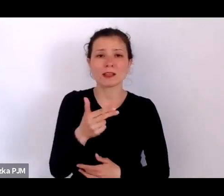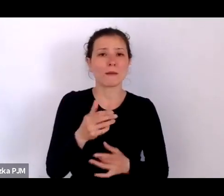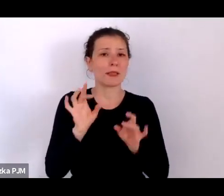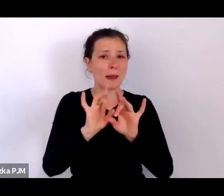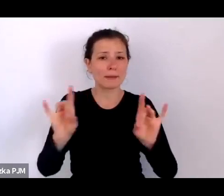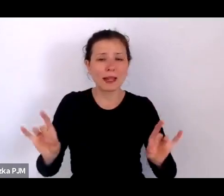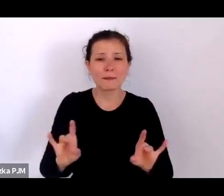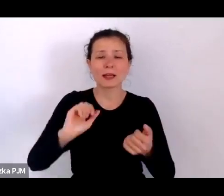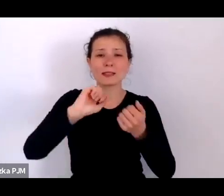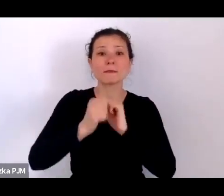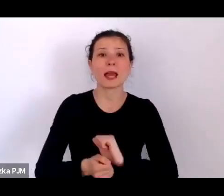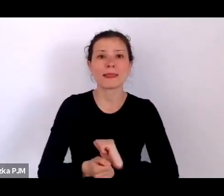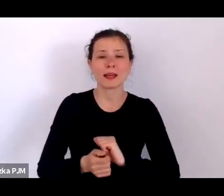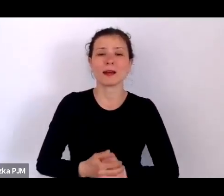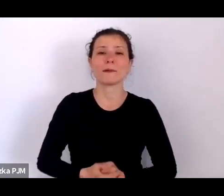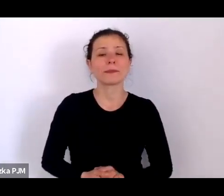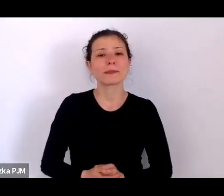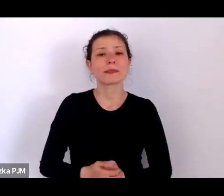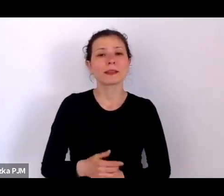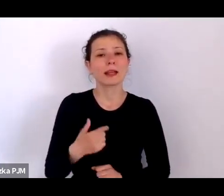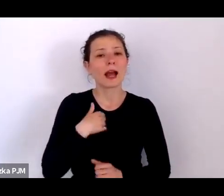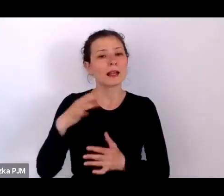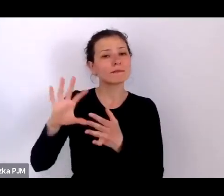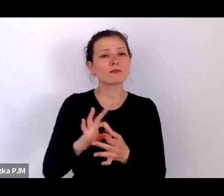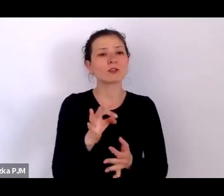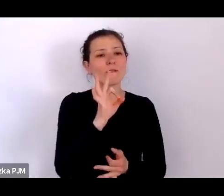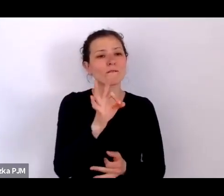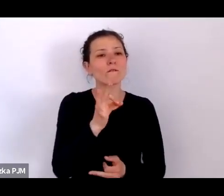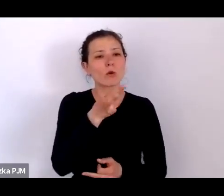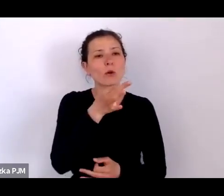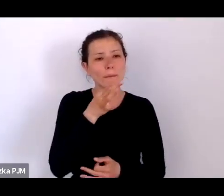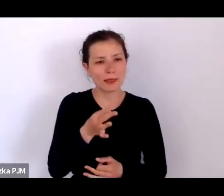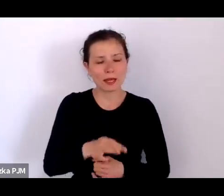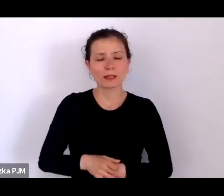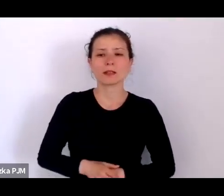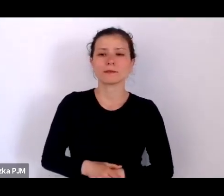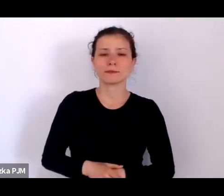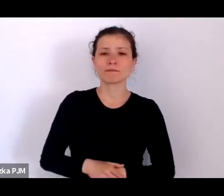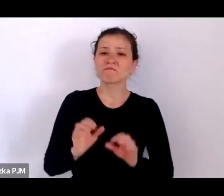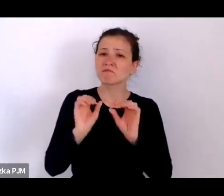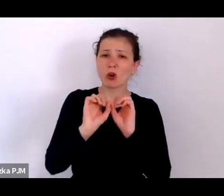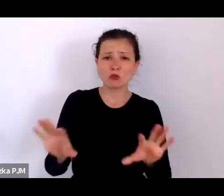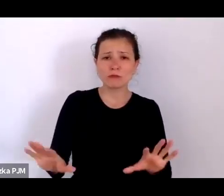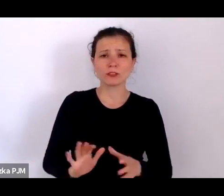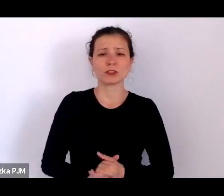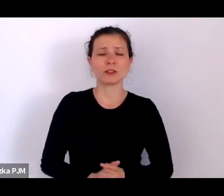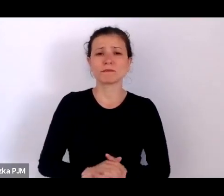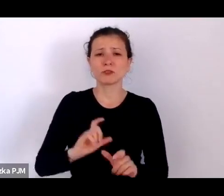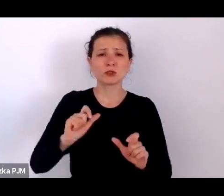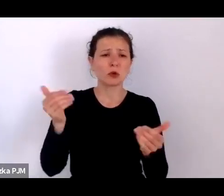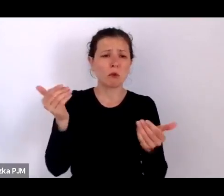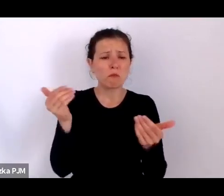ale wracając do Pani pytania – to oczywiście to, co możemy przeczytać w starych gazetach